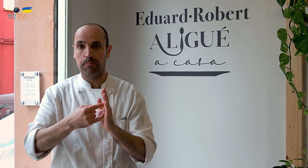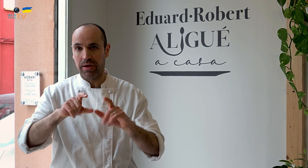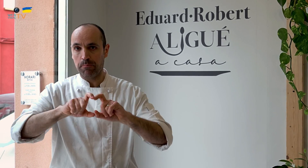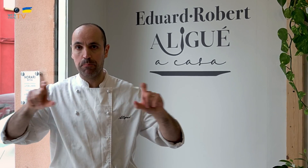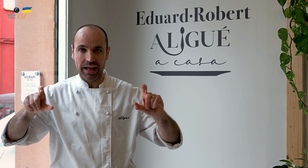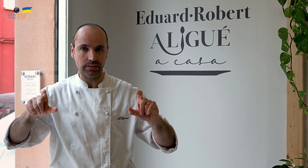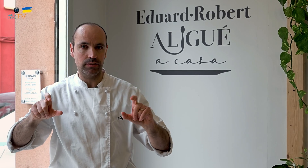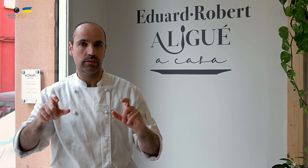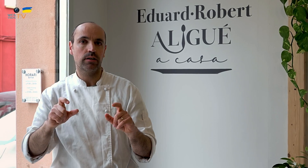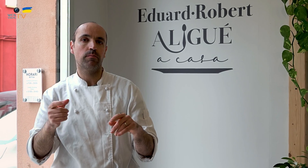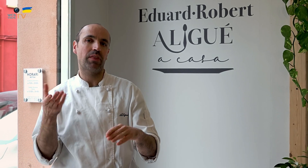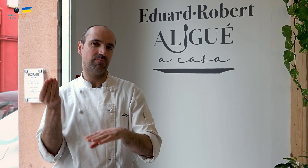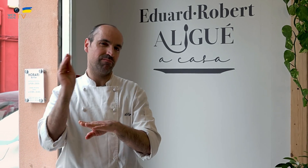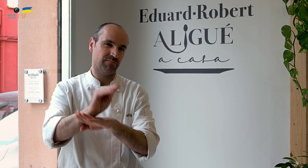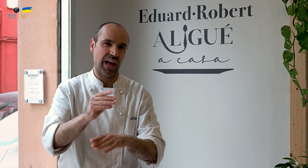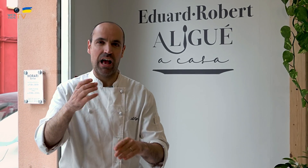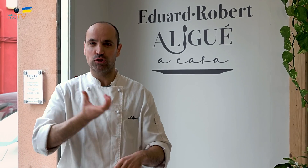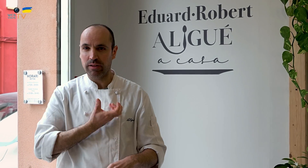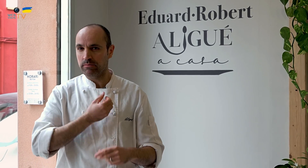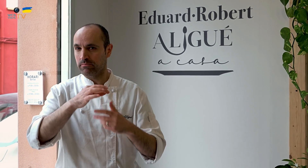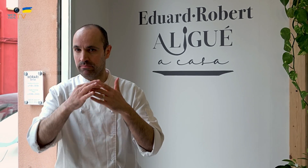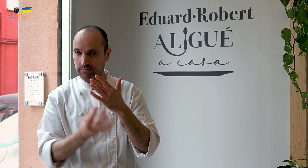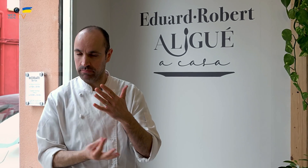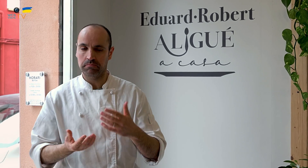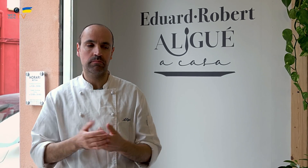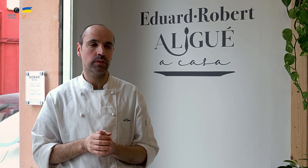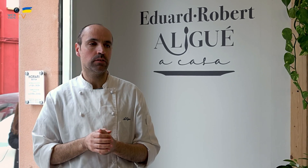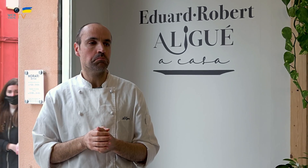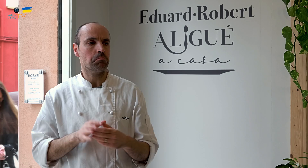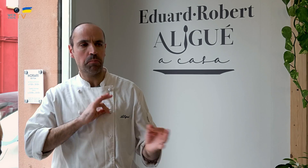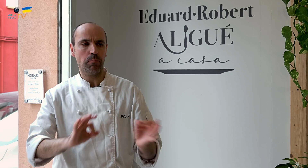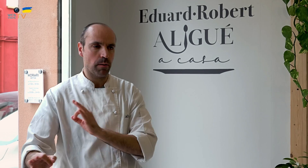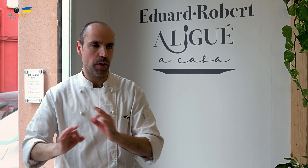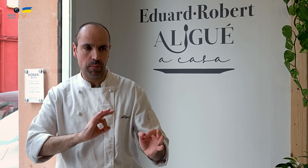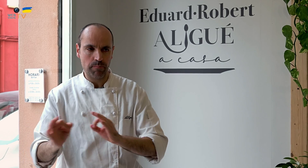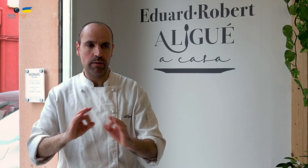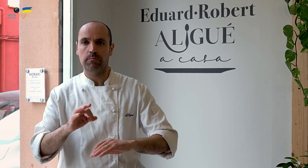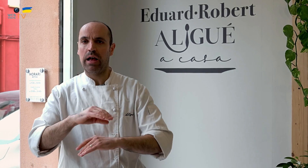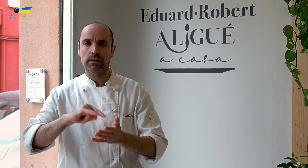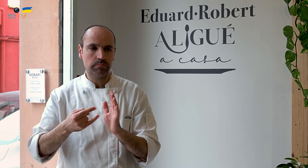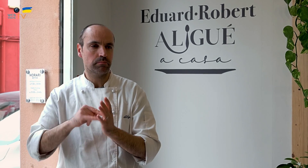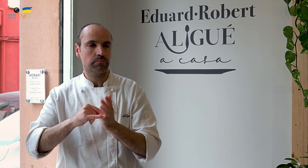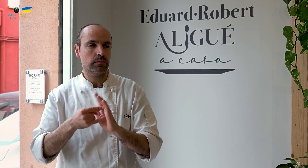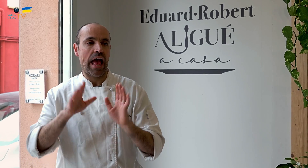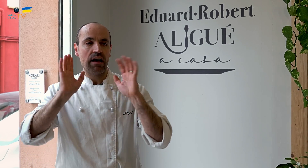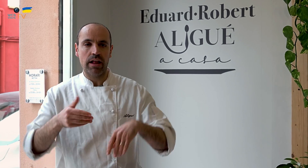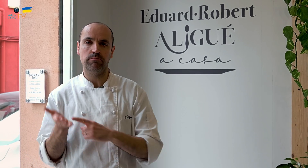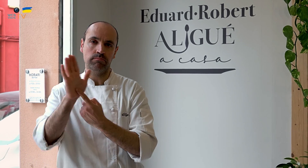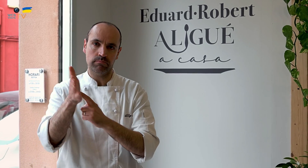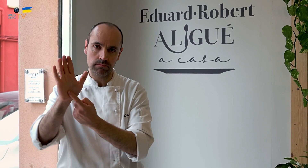conseguir ayudas del Ayuntamiento, entre otros trámites. Preparamos el plan de empresa y, al final,